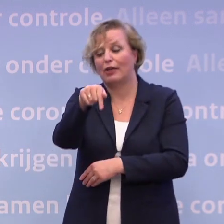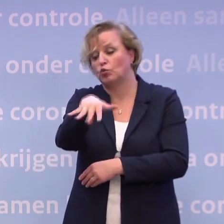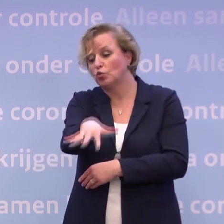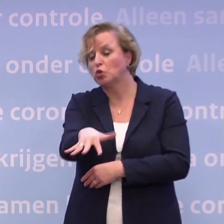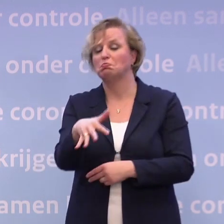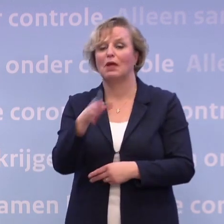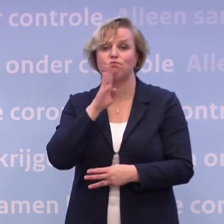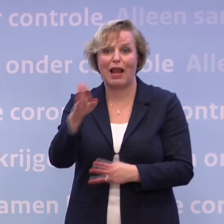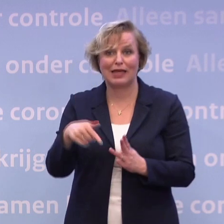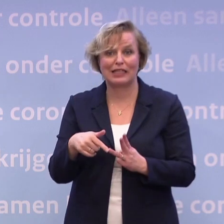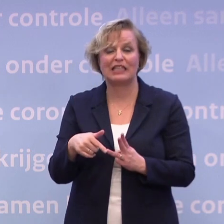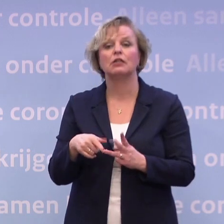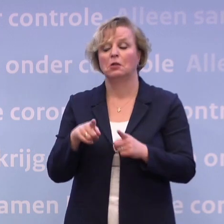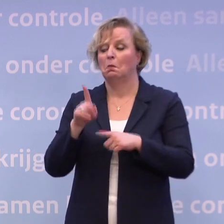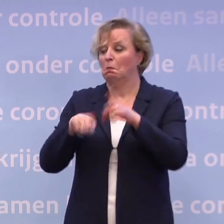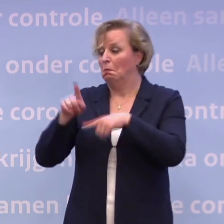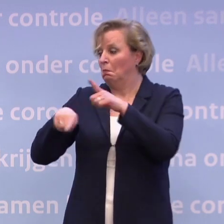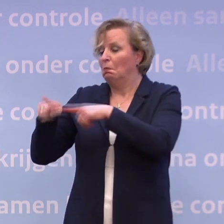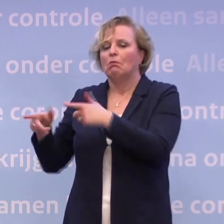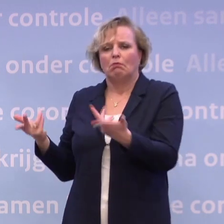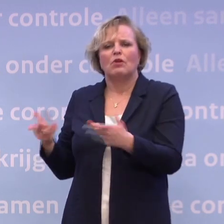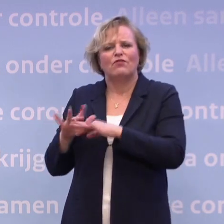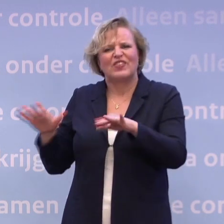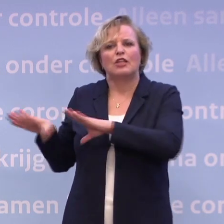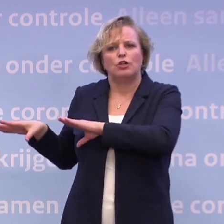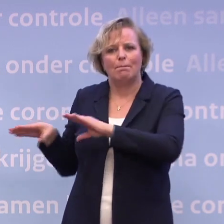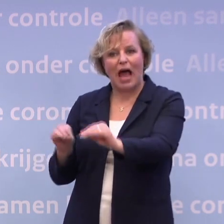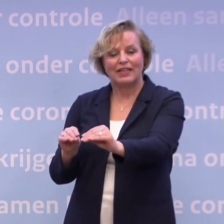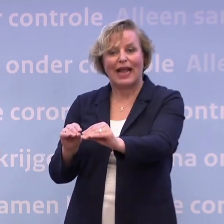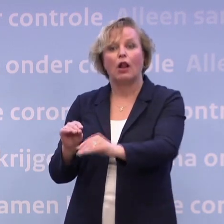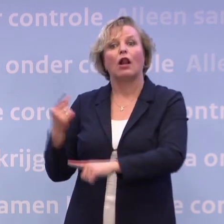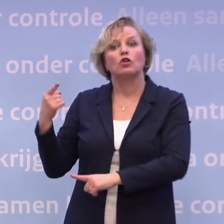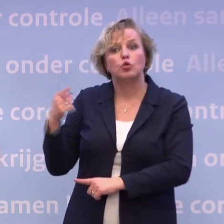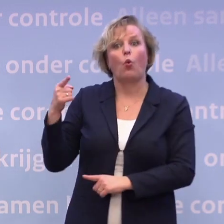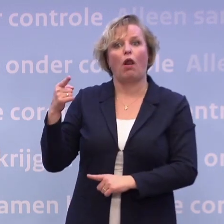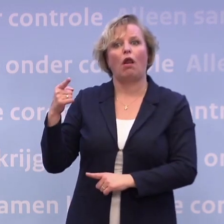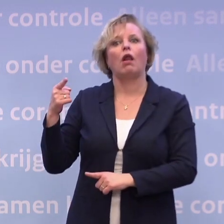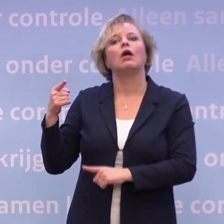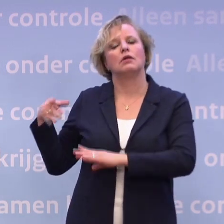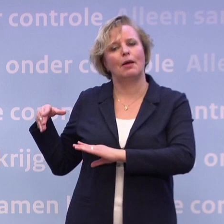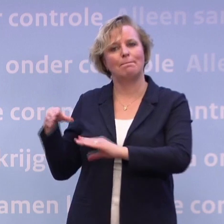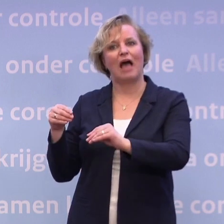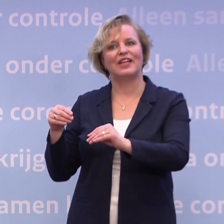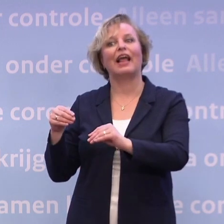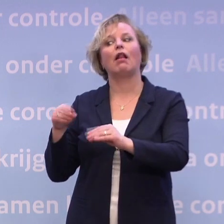Met variaties zijn het allemaal maatregelen om uiteindelijk ervoor te zorgen... ...dat je door maatregelen te nemen minder contactmomenten hebt...